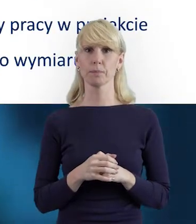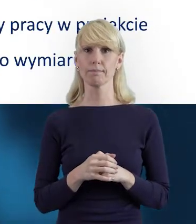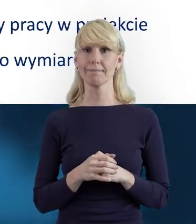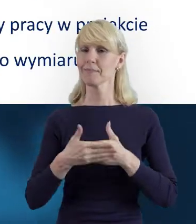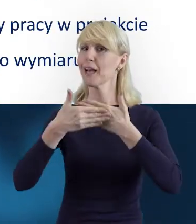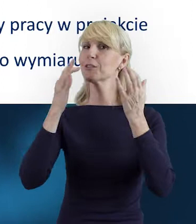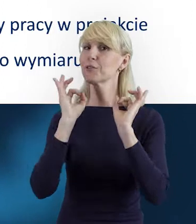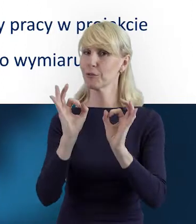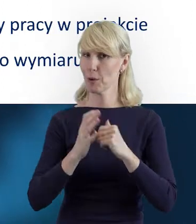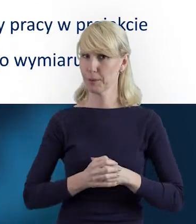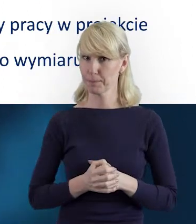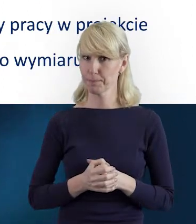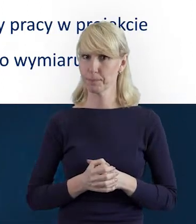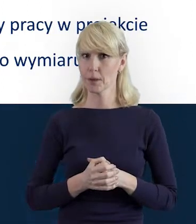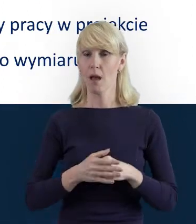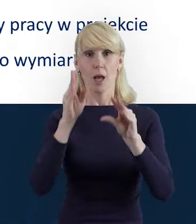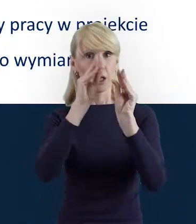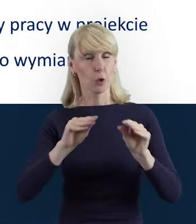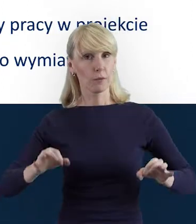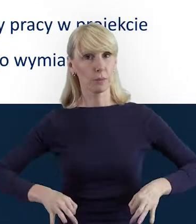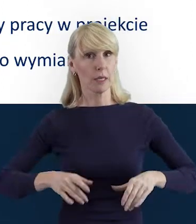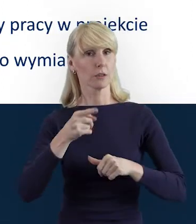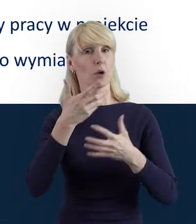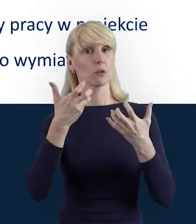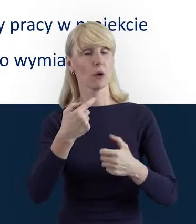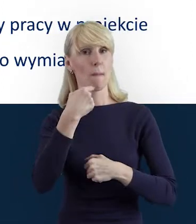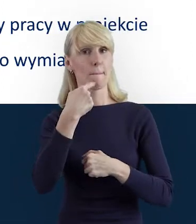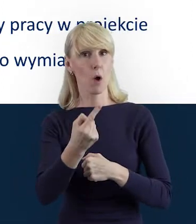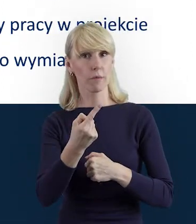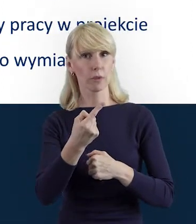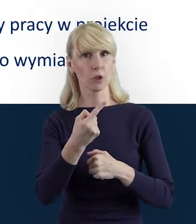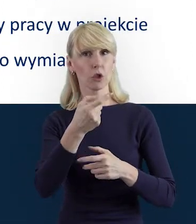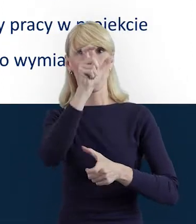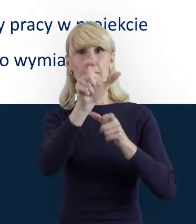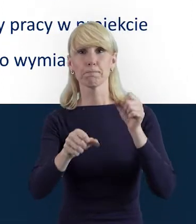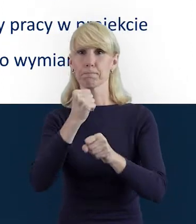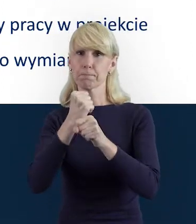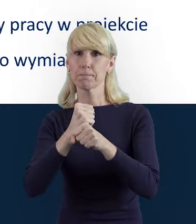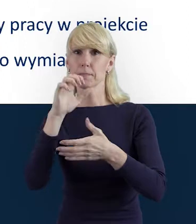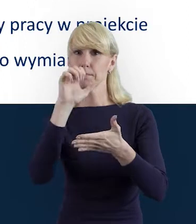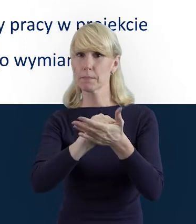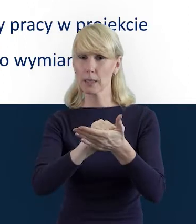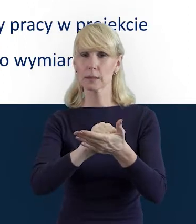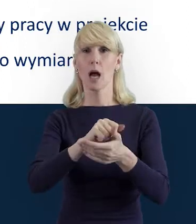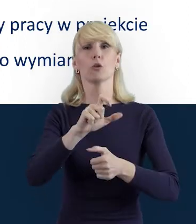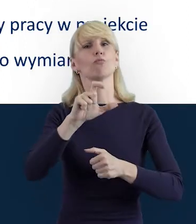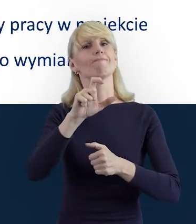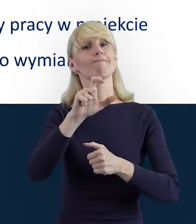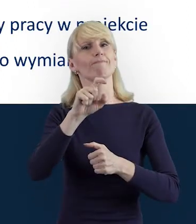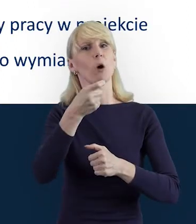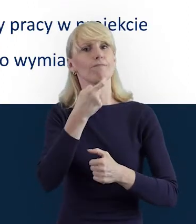Właśnie, Szanowni Państwo, Baza Personelu to jest narzędzie,